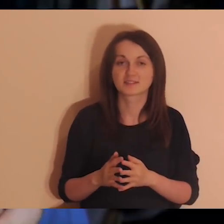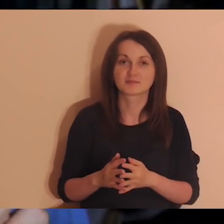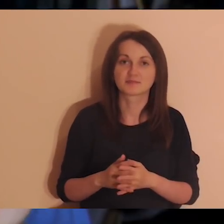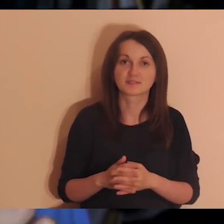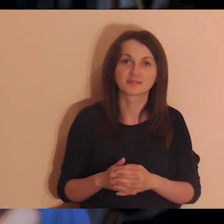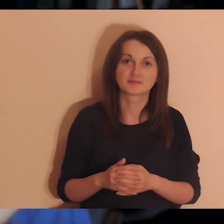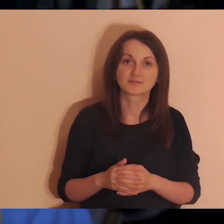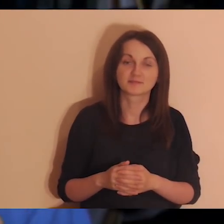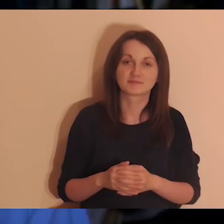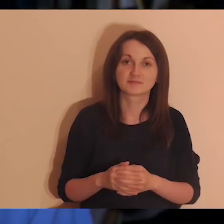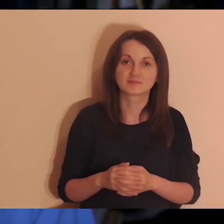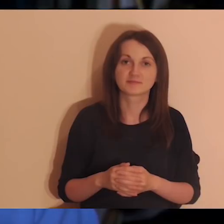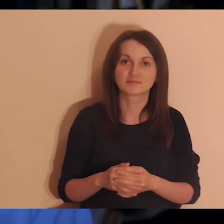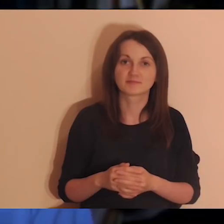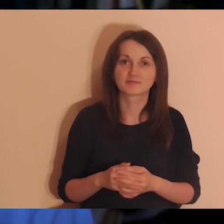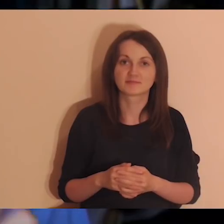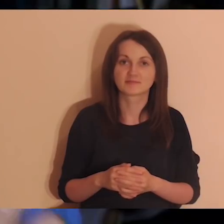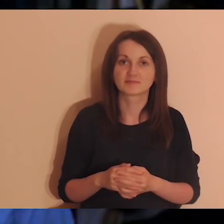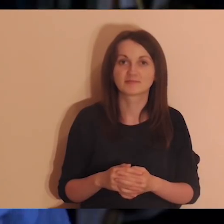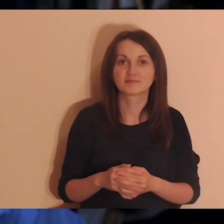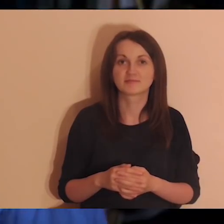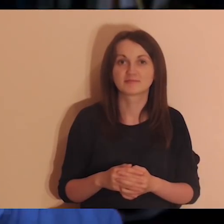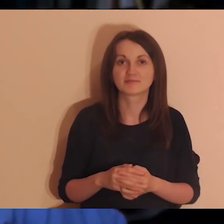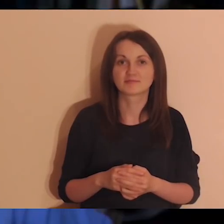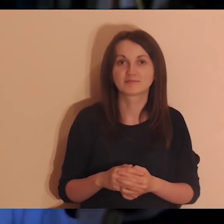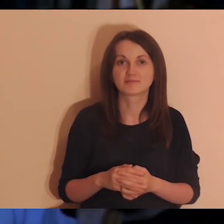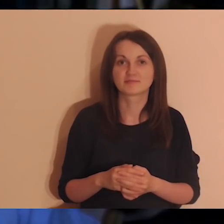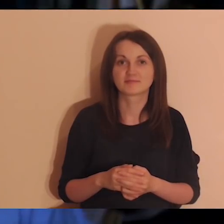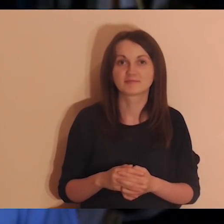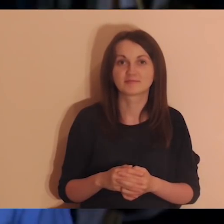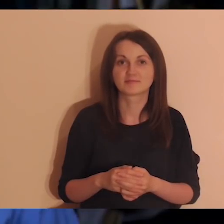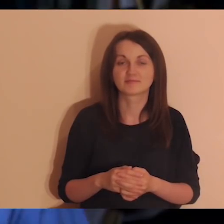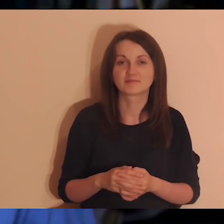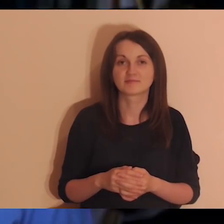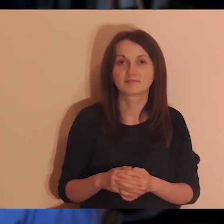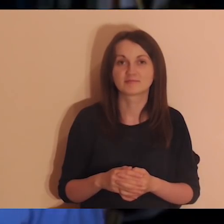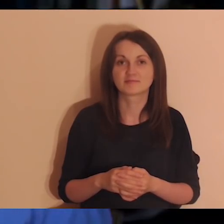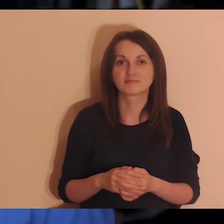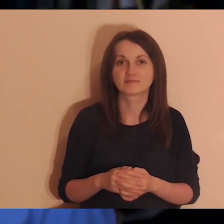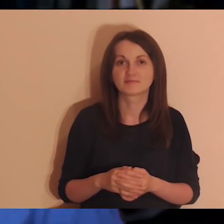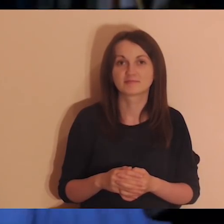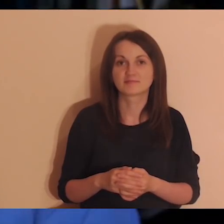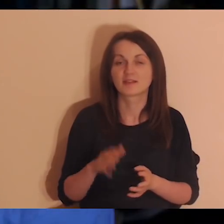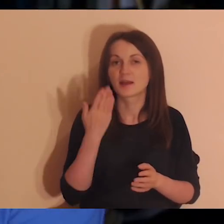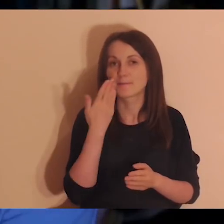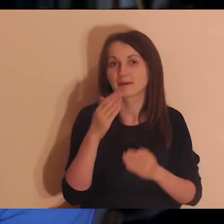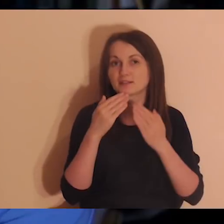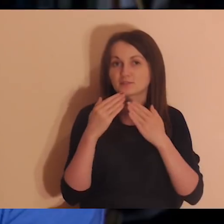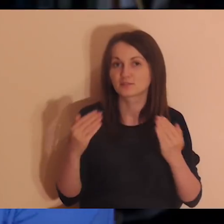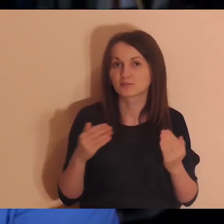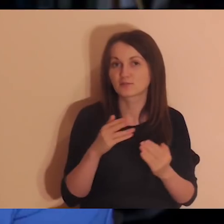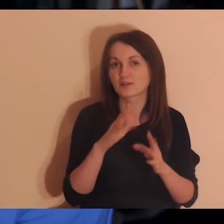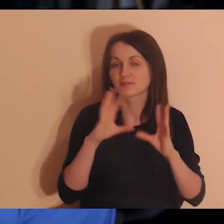To kiedyś przyjdzie, na pewno. Dzielę się z wami tą informacją i będę wdzięczny za wszystkie osoby,